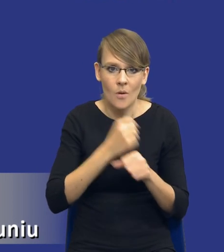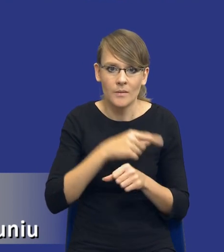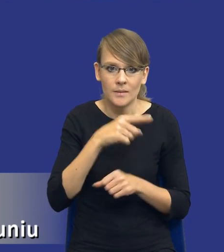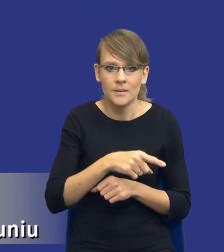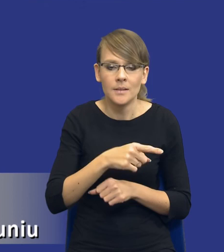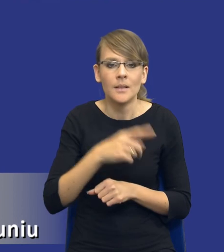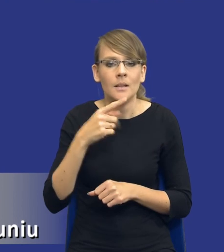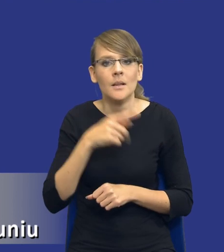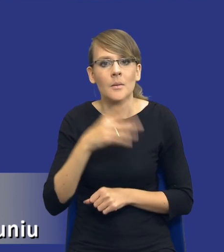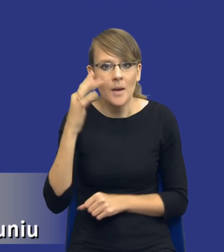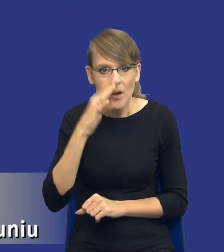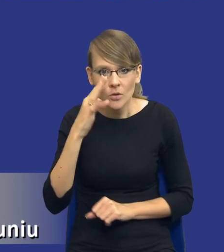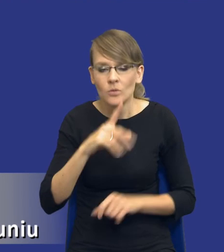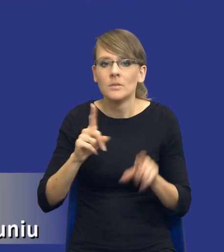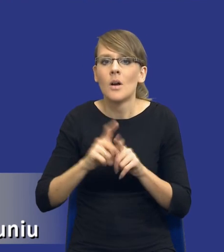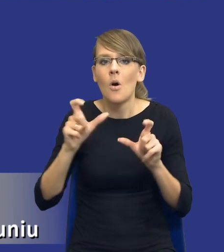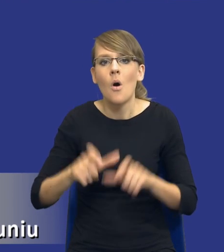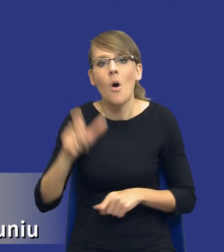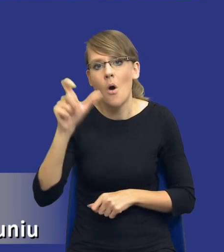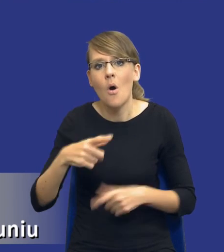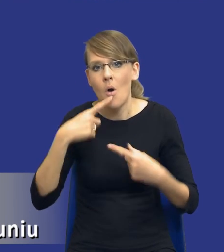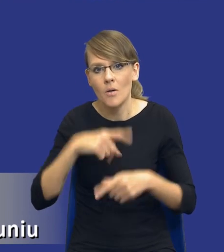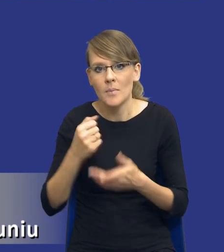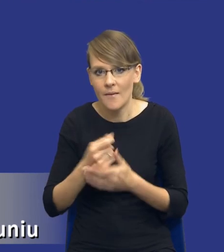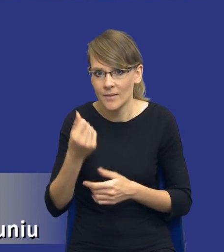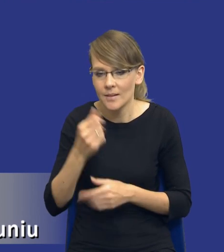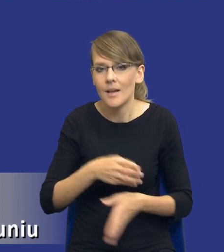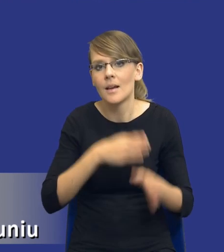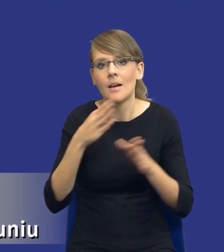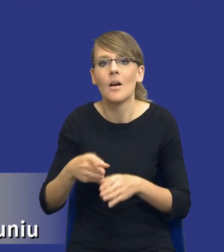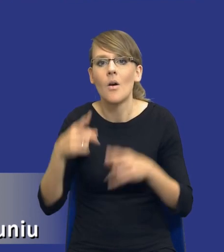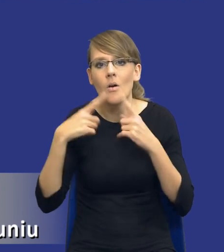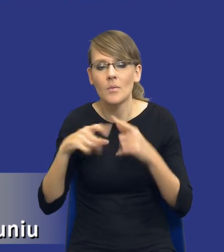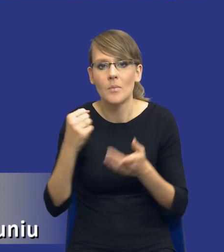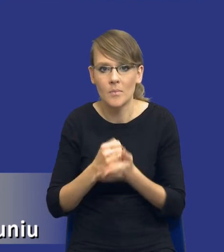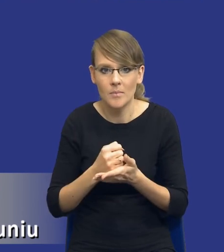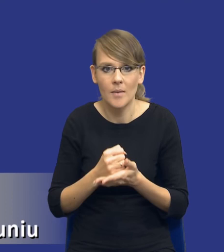Mamy kogoś, kto odpowiada za kwestie finansowe i mamy kogoś, kto odpowiada za kwestie prawne, czyli od samego początku